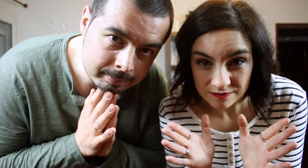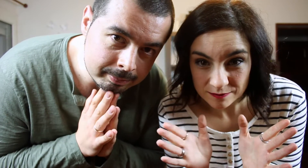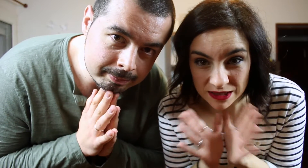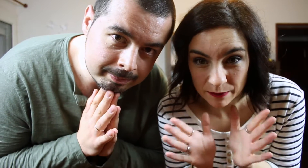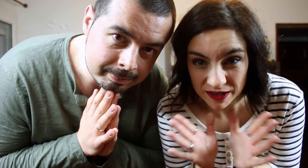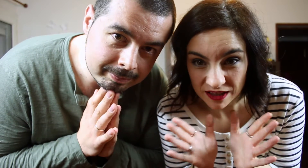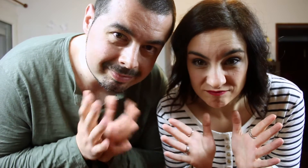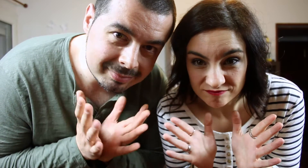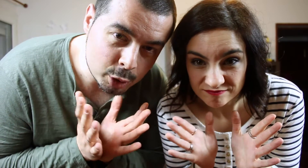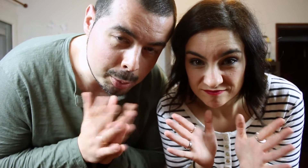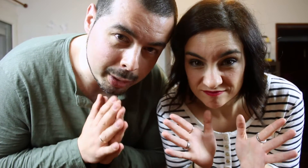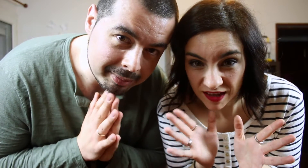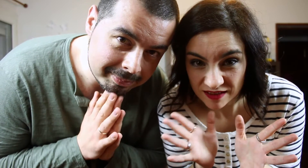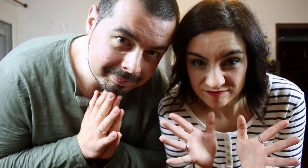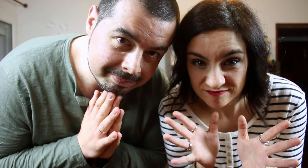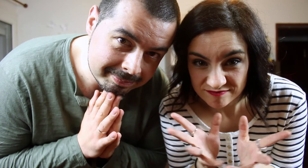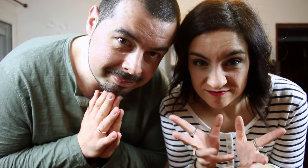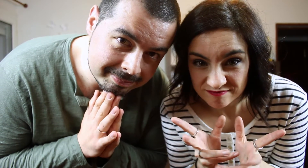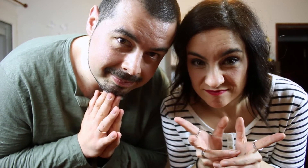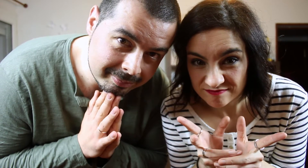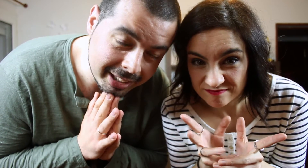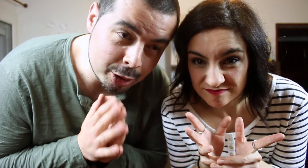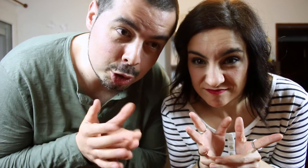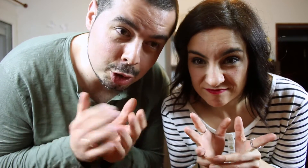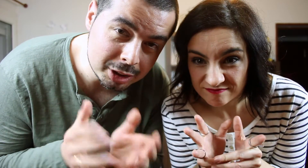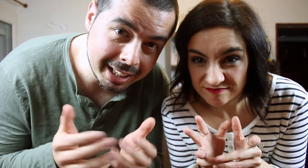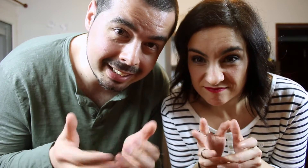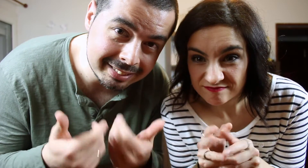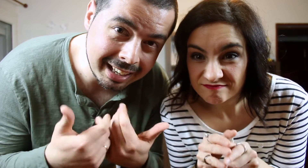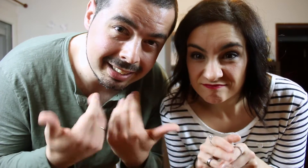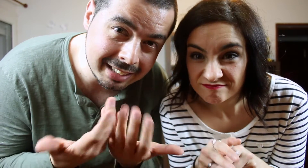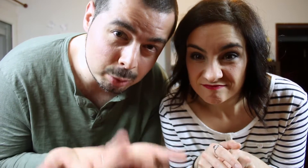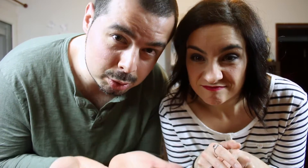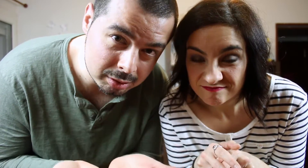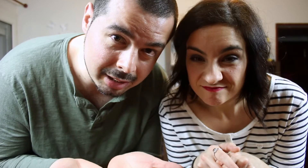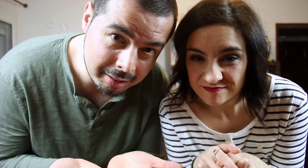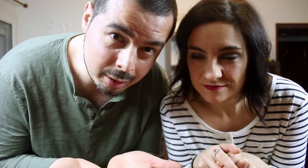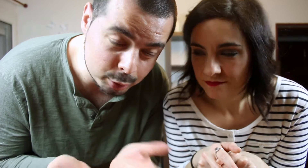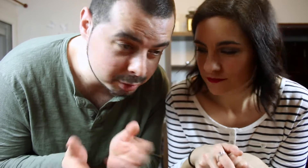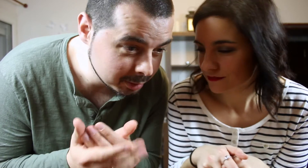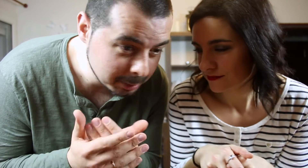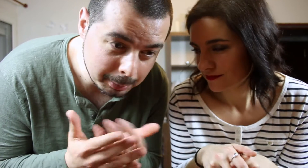Básicamente no se puede. Que nosotros "enTAGtados". Ha sido un poco forzado ;)